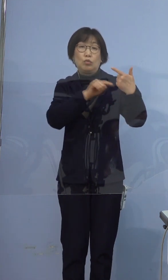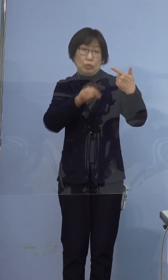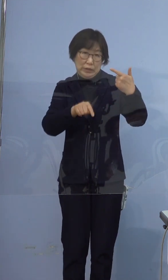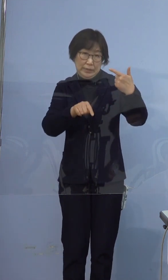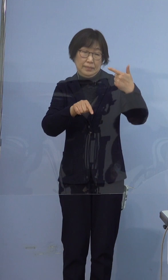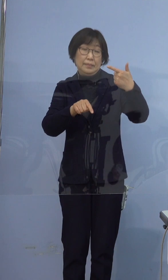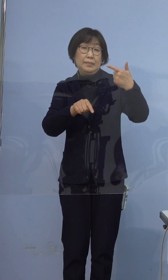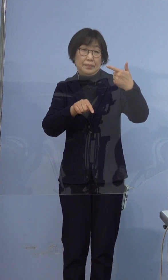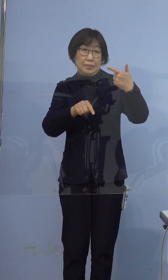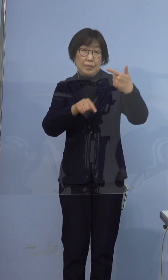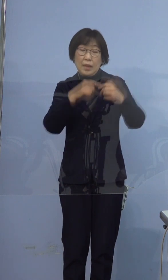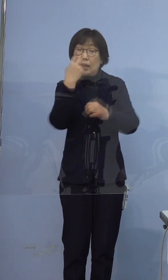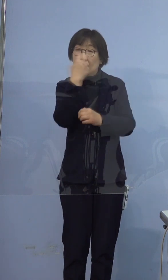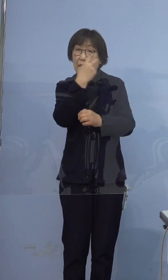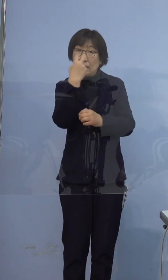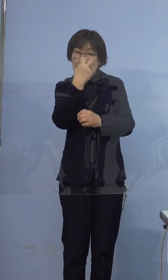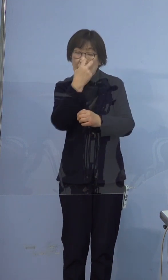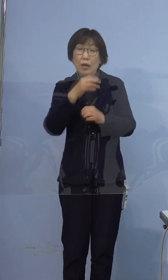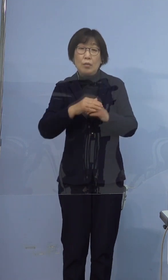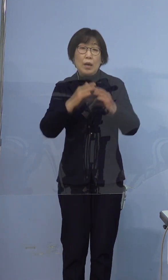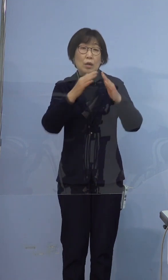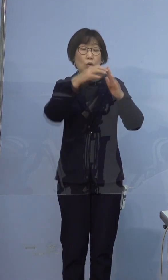検査については居住地の自治体に